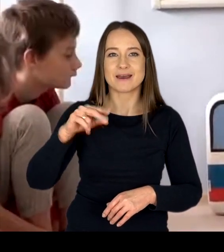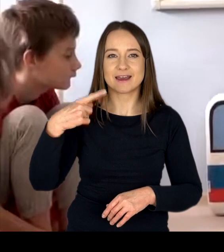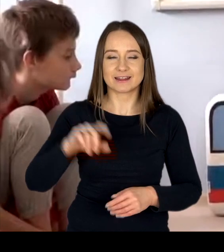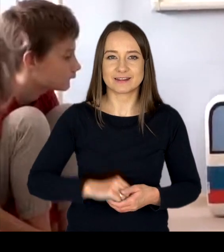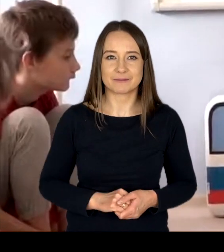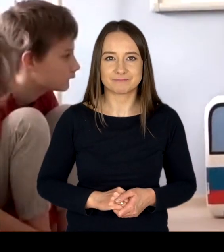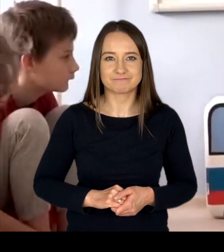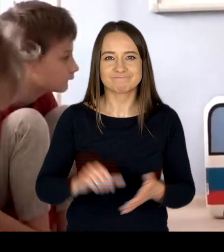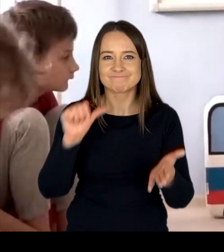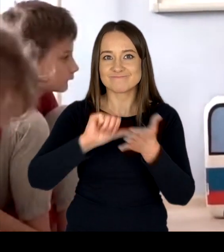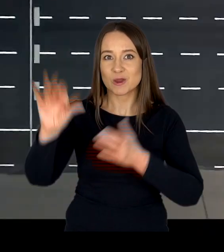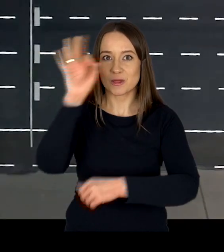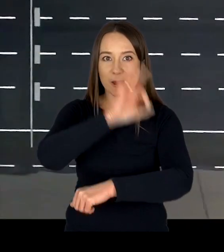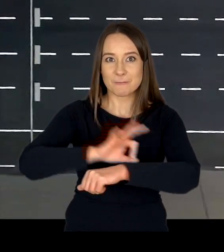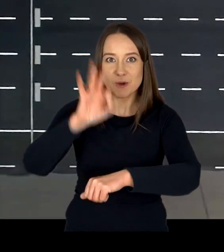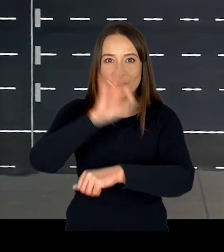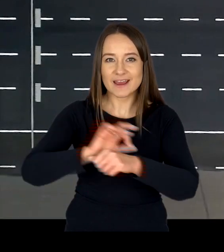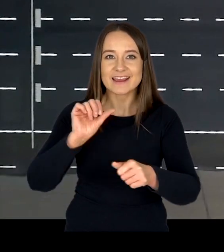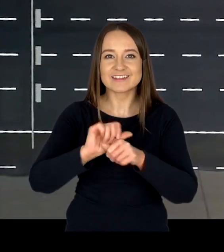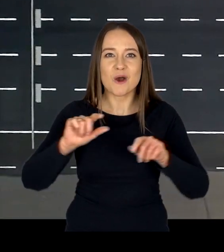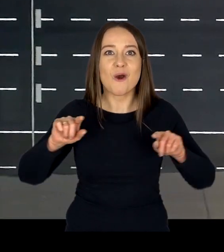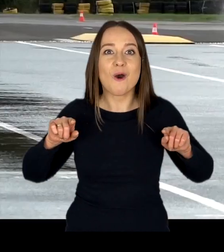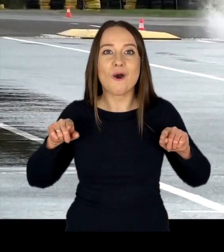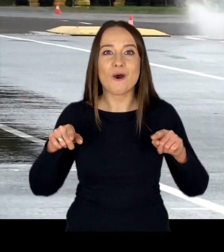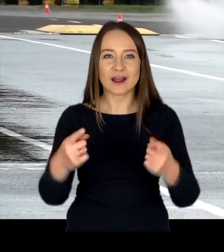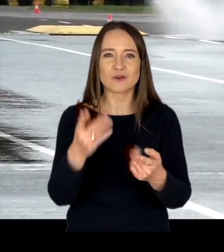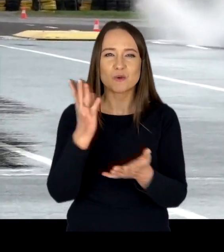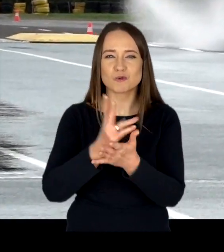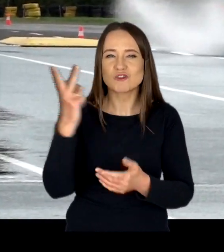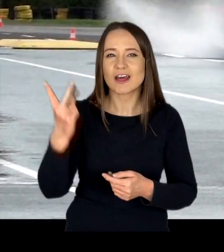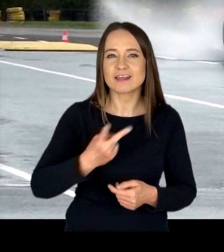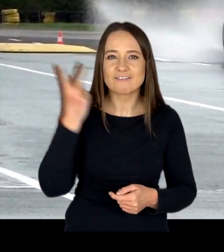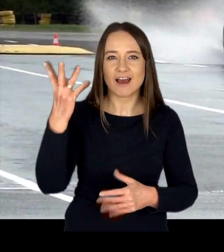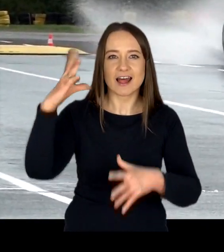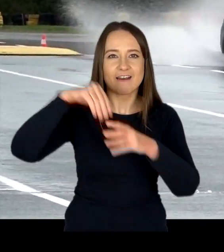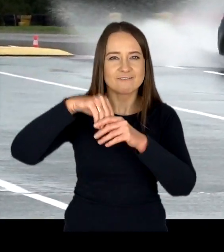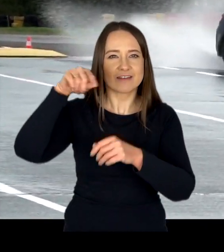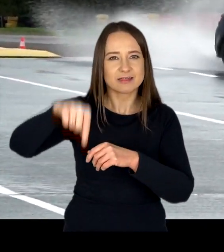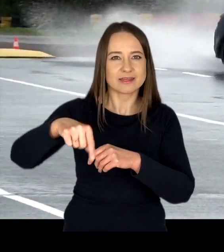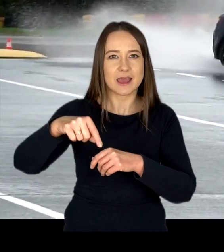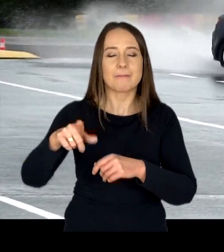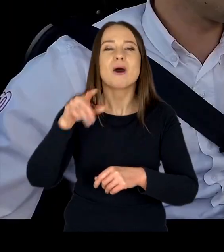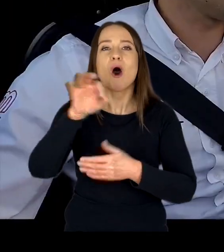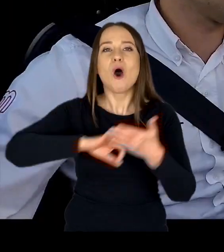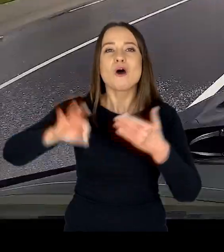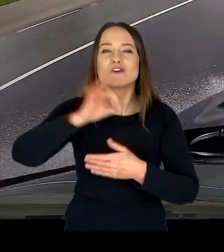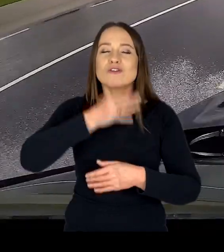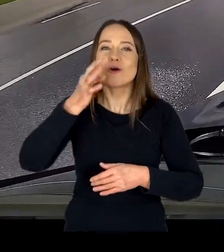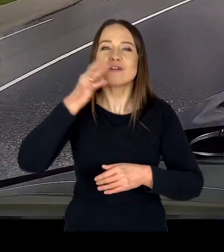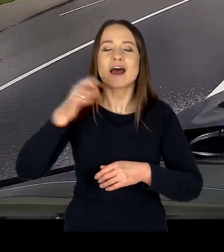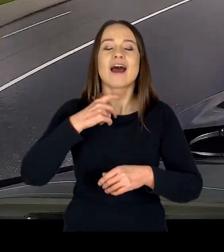Unikatowym projektem są organizowane od dwóch lat w ośrodku doskonalenia techniki jazdy – Tor Modlin